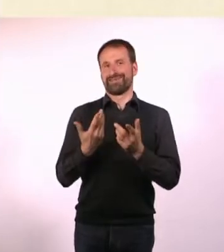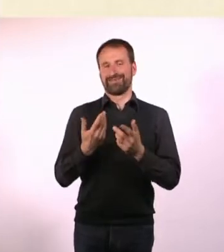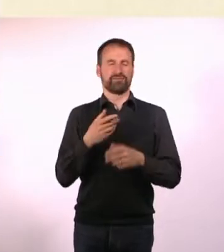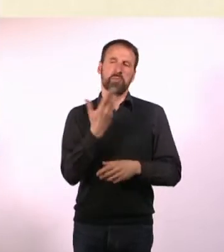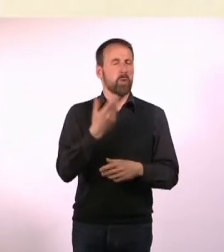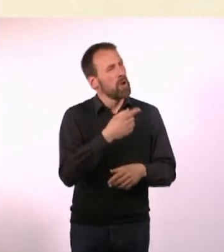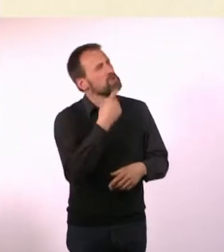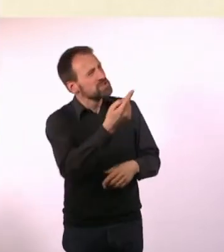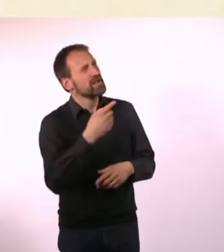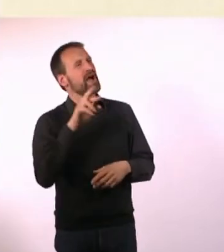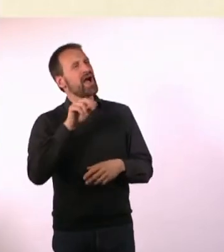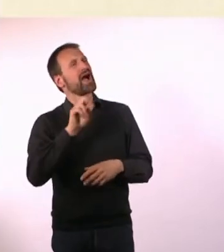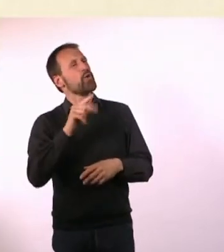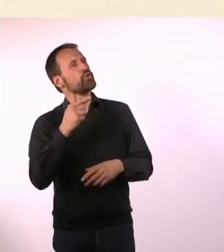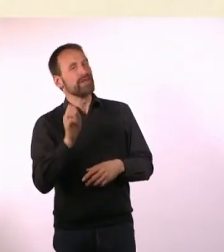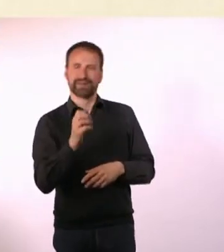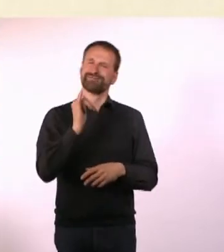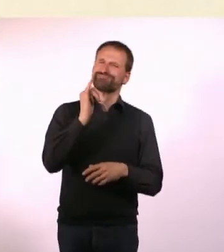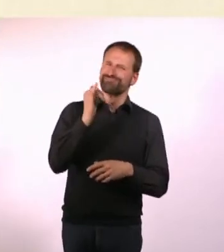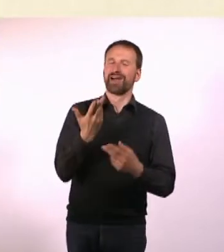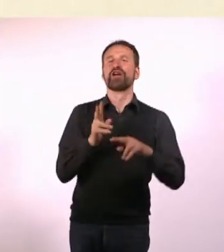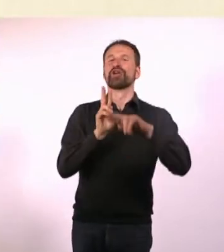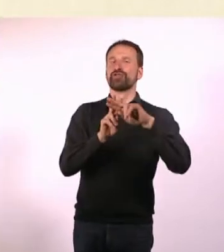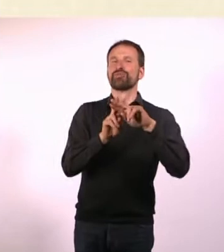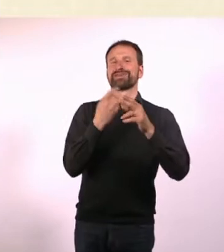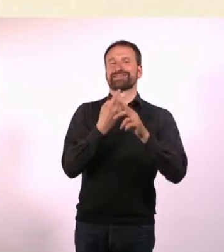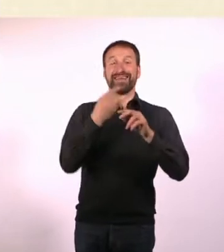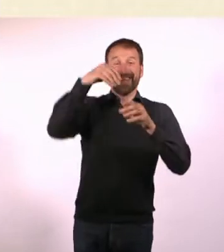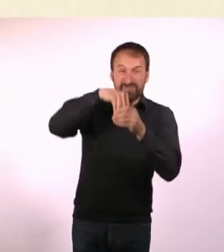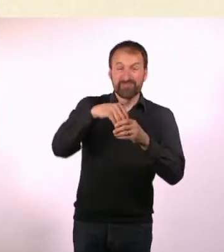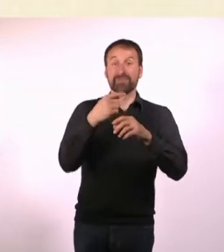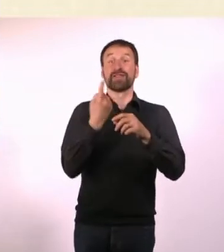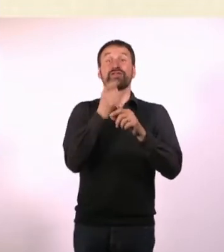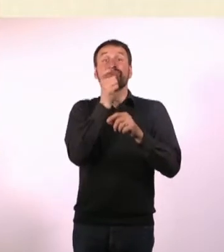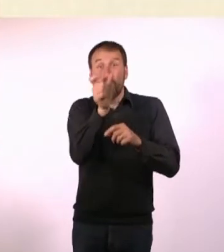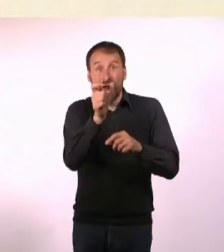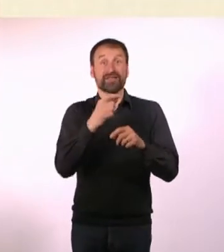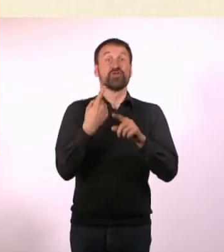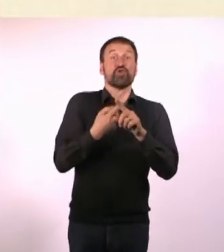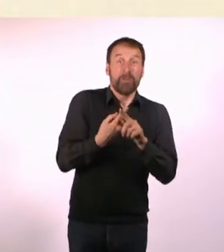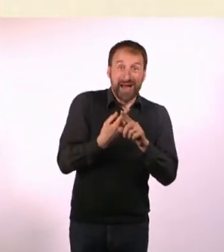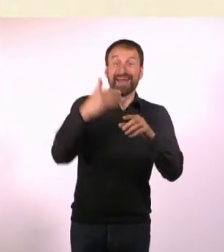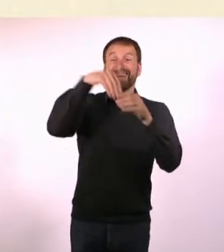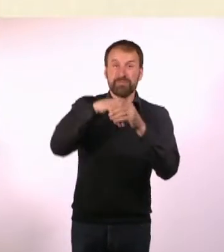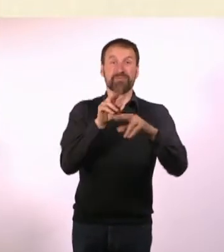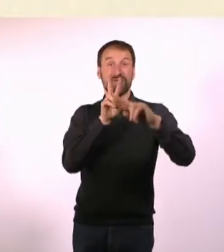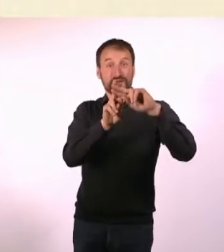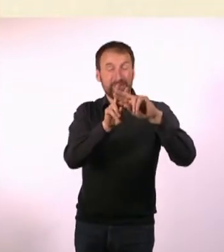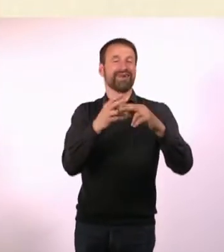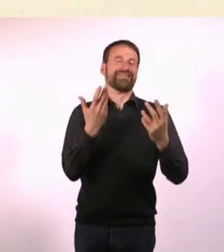Oliver Gehrs hat mir auch so einen Stapel Dummy Magazine mitgegeben. Er hat gesagt: Hier, guck Dir das an und wenn Du Fragen hast, frag mich.